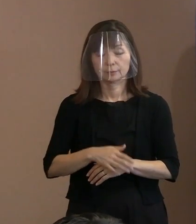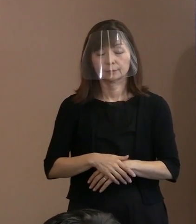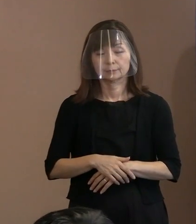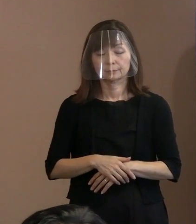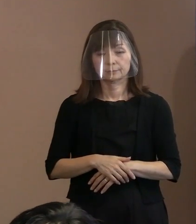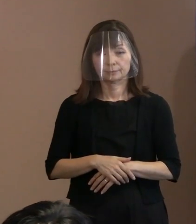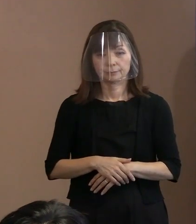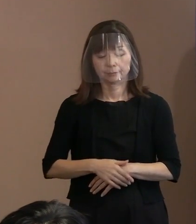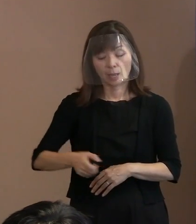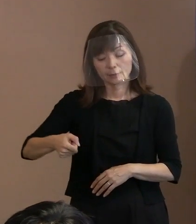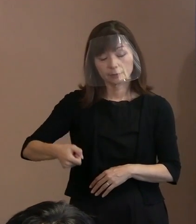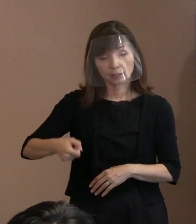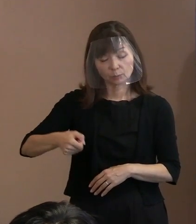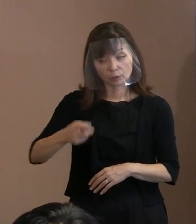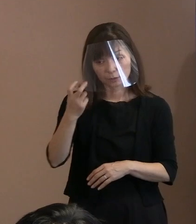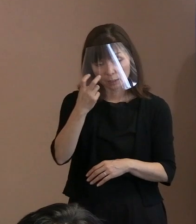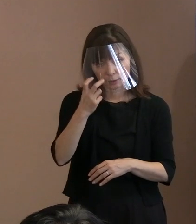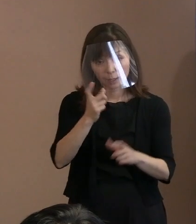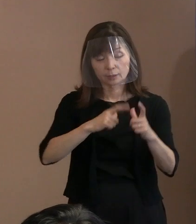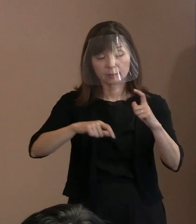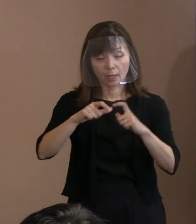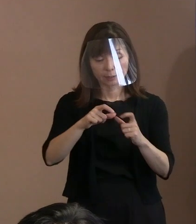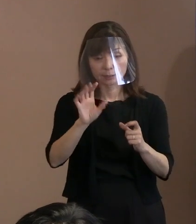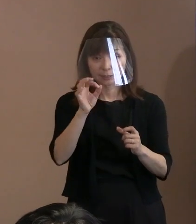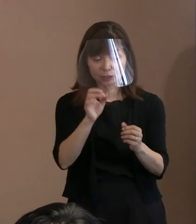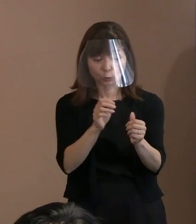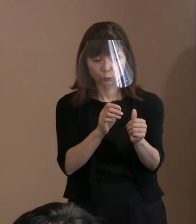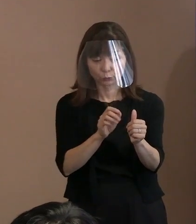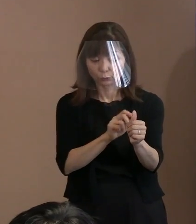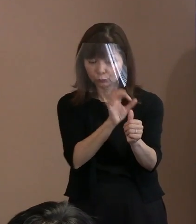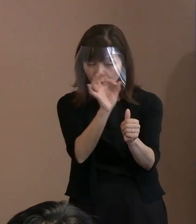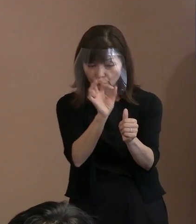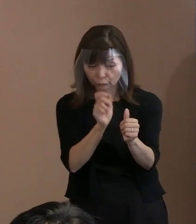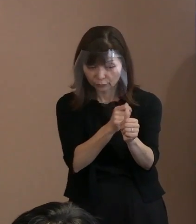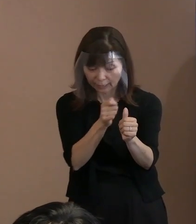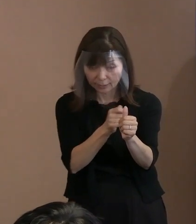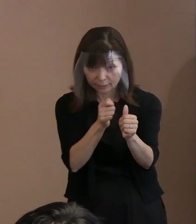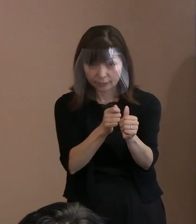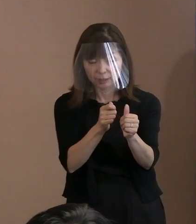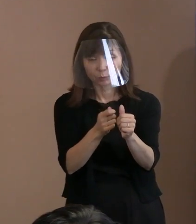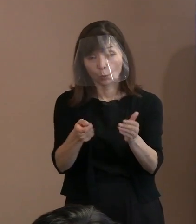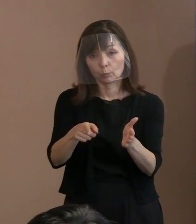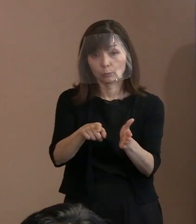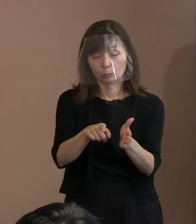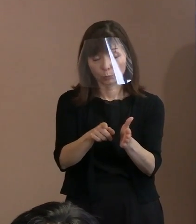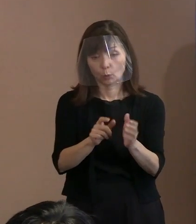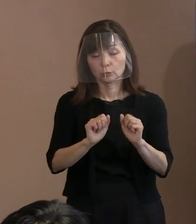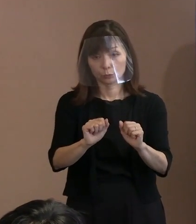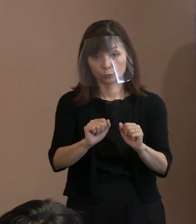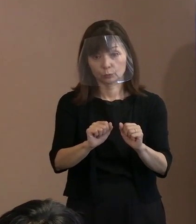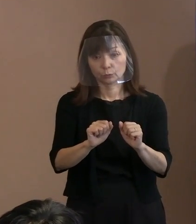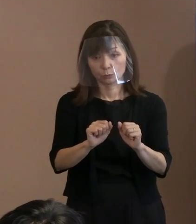(記者)手荷物検査に加えて 金属探知機も導入されるということで､ 市の主催者として､ 早めの来場を呼びかけたり､